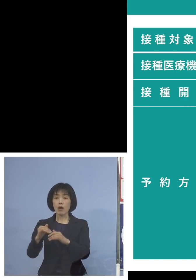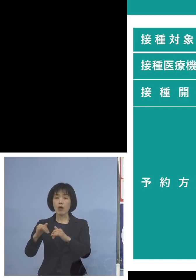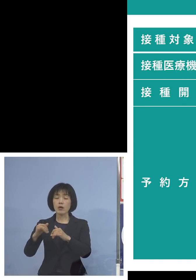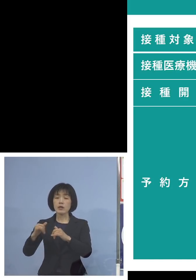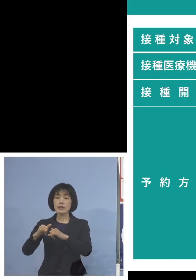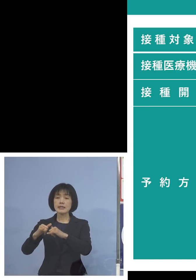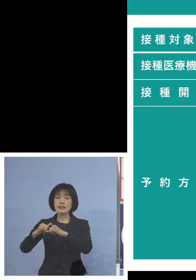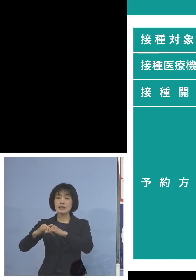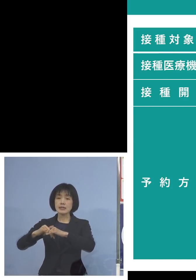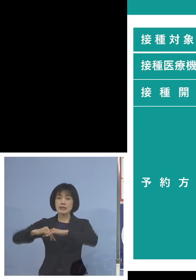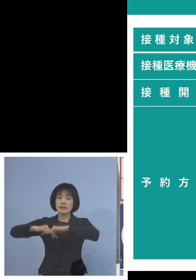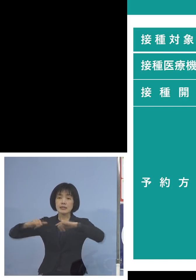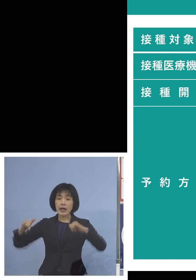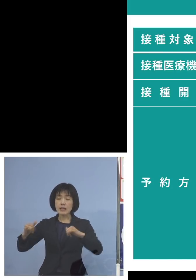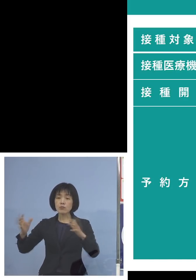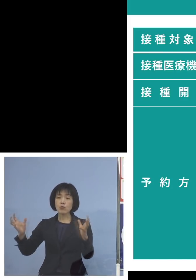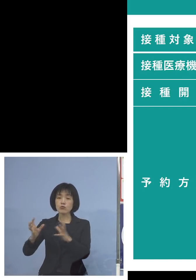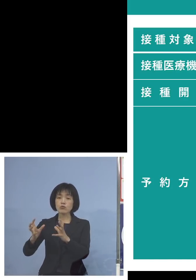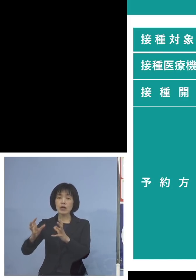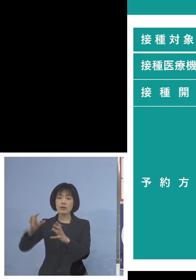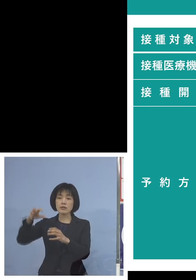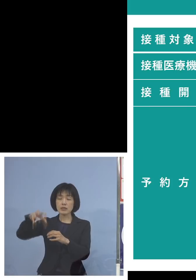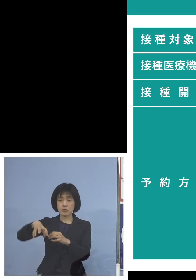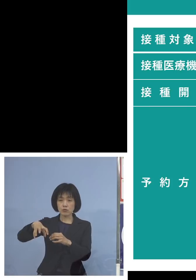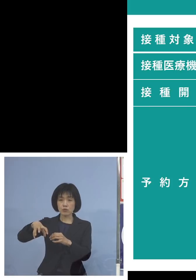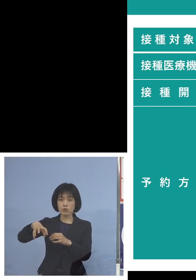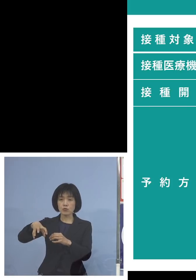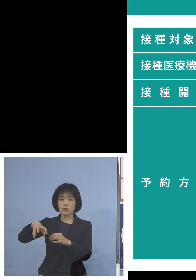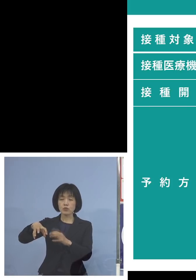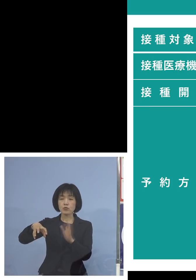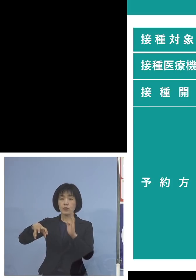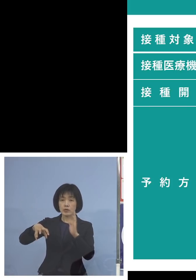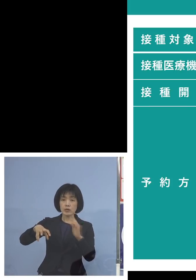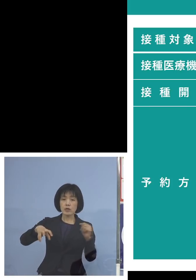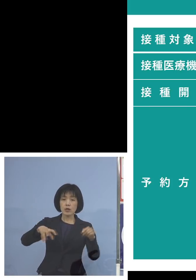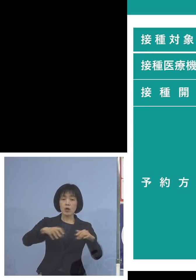新しい概念の広域接種という対応を させていただきますので